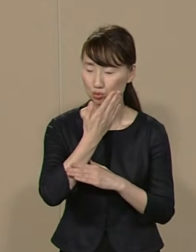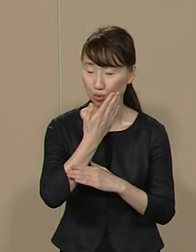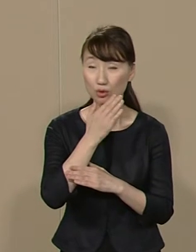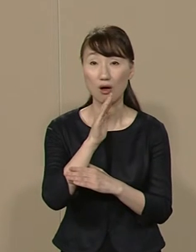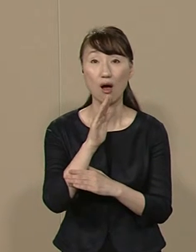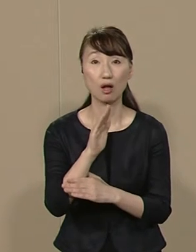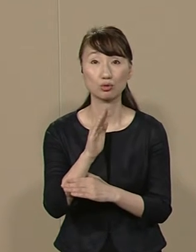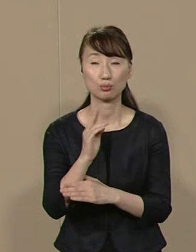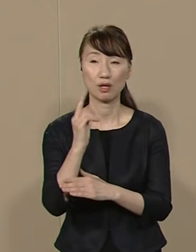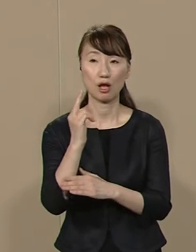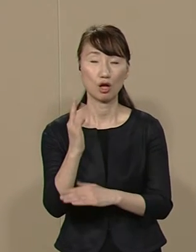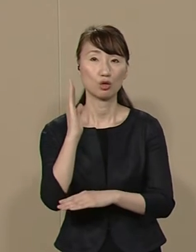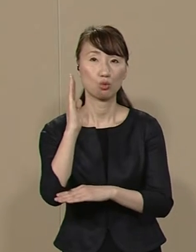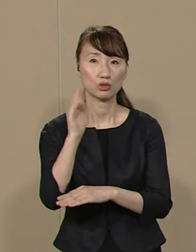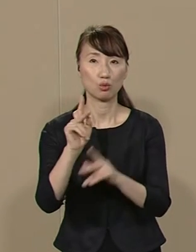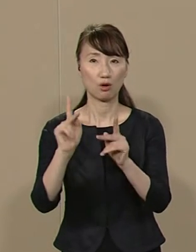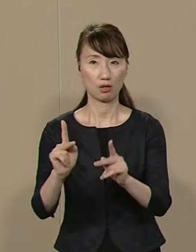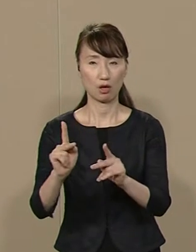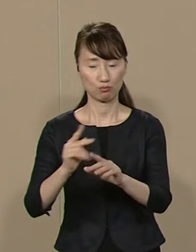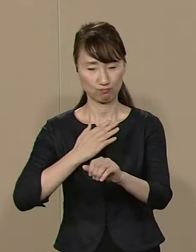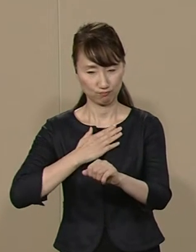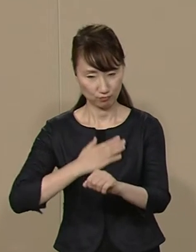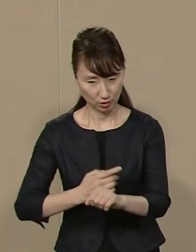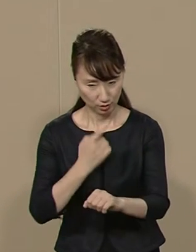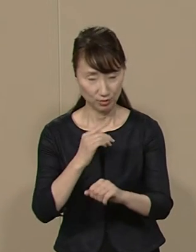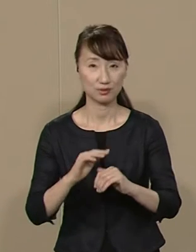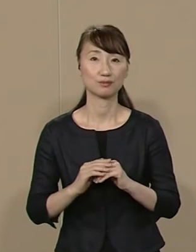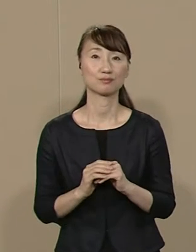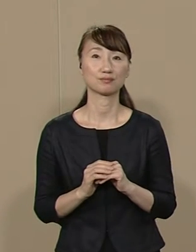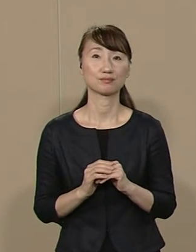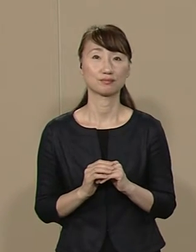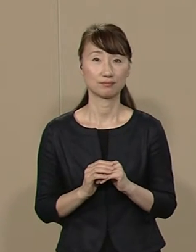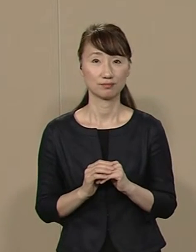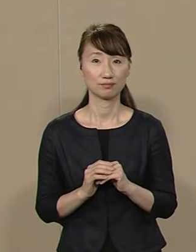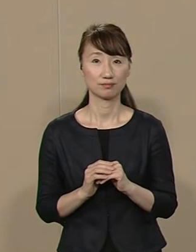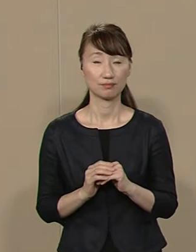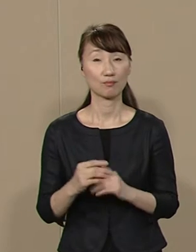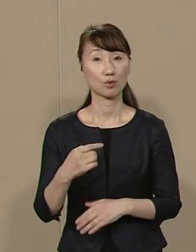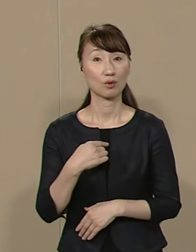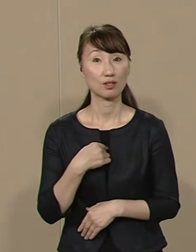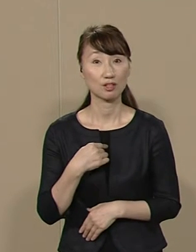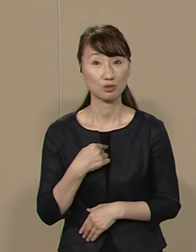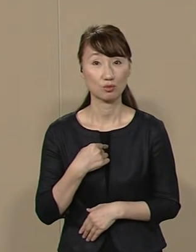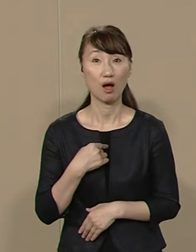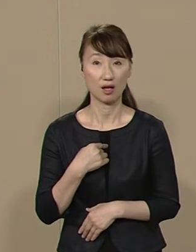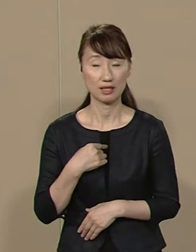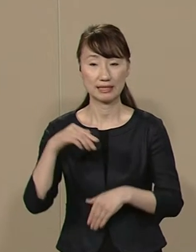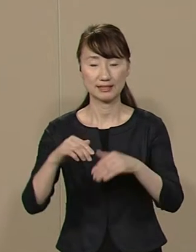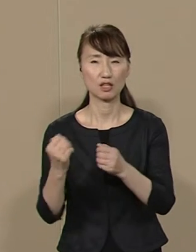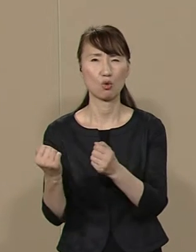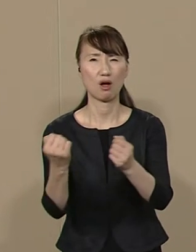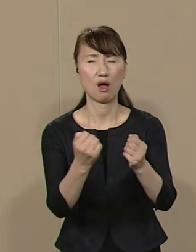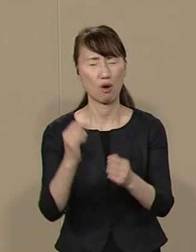都政の課題をよく認識しています 私は うるさいだけの 選挙カーは使いません